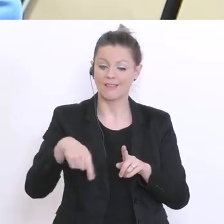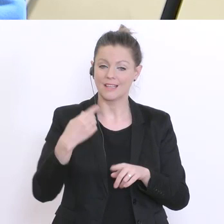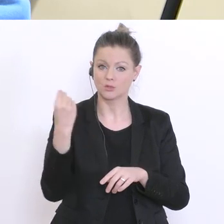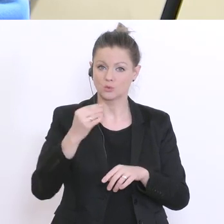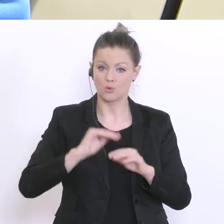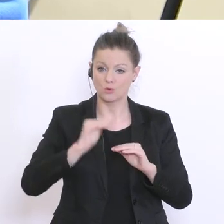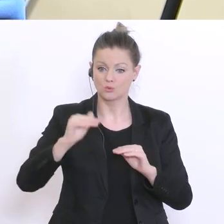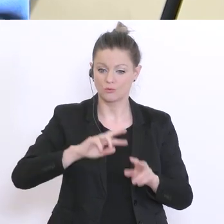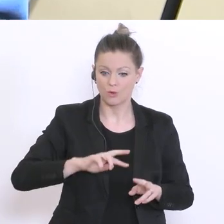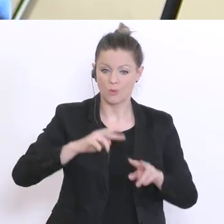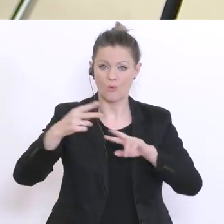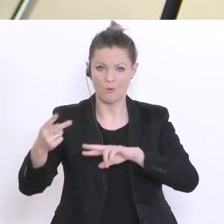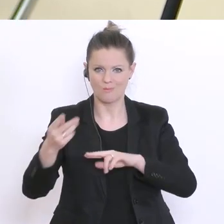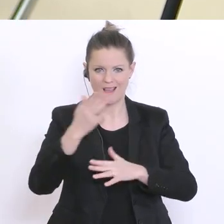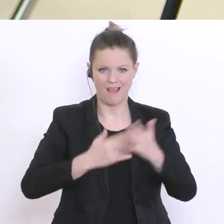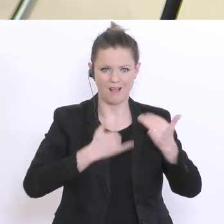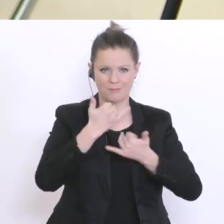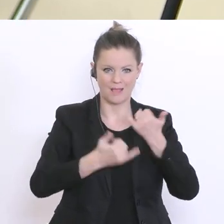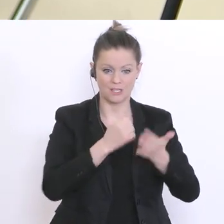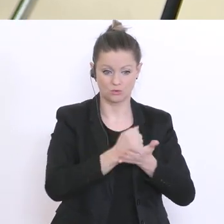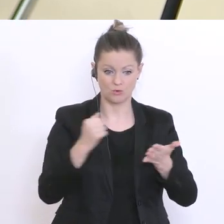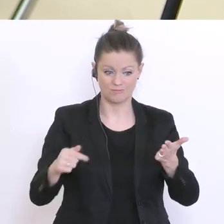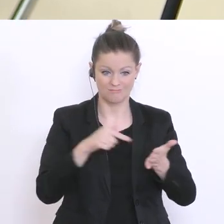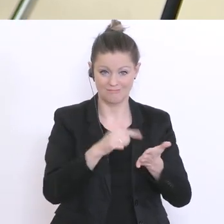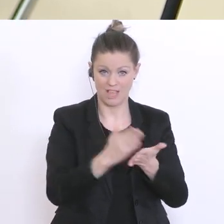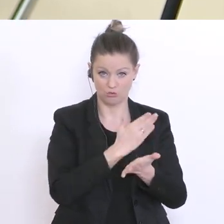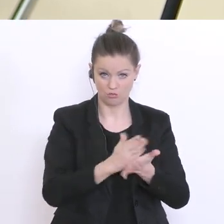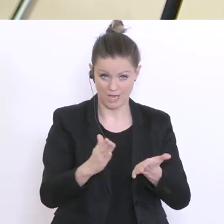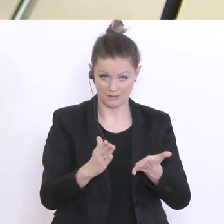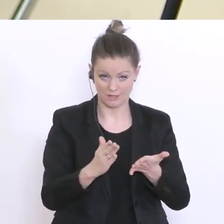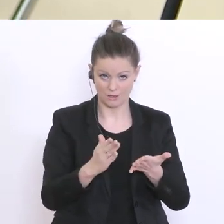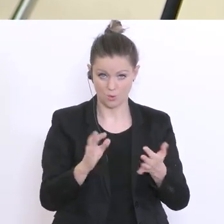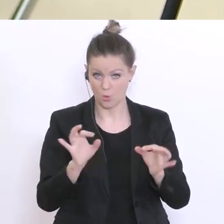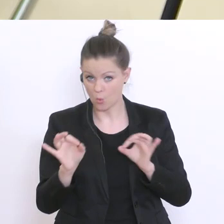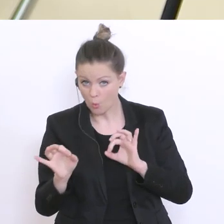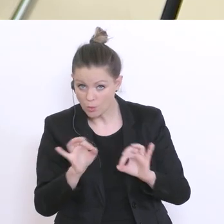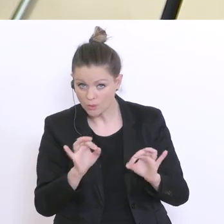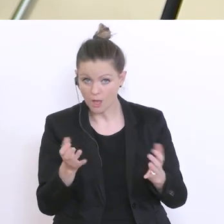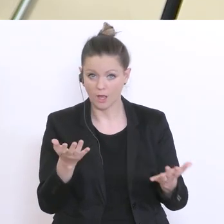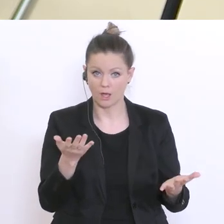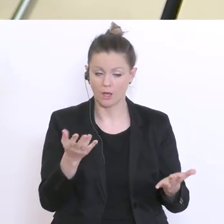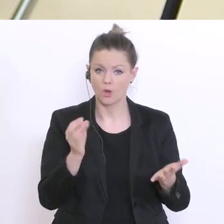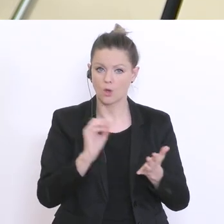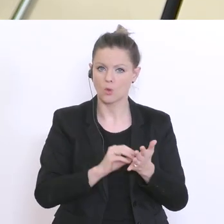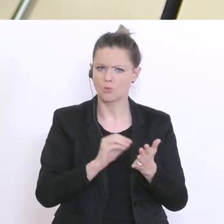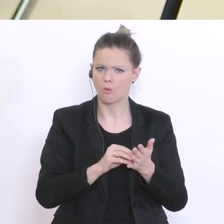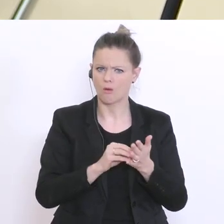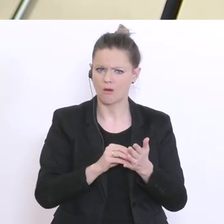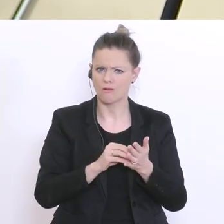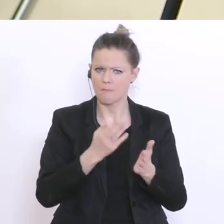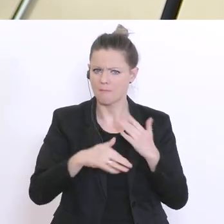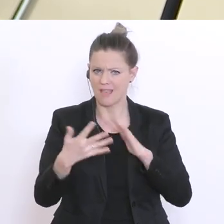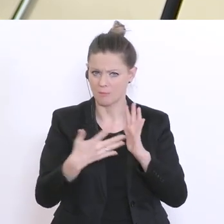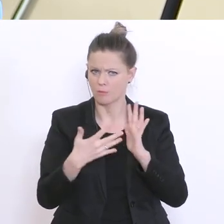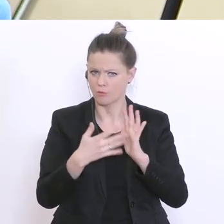Halbjahreszeugnis z.B. entscheiden soll? Oder, ob noch weitergehende Prüfungen stattfinden werden?